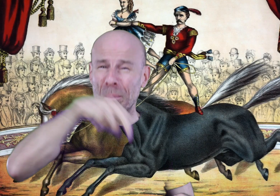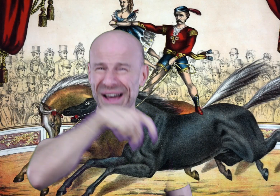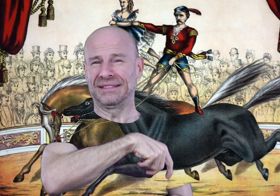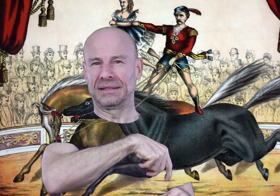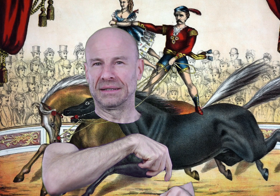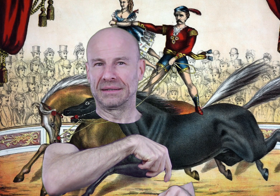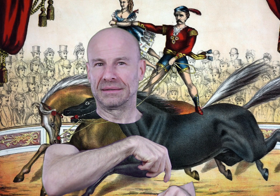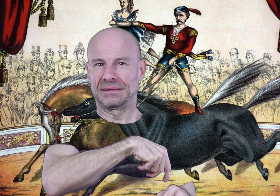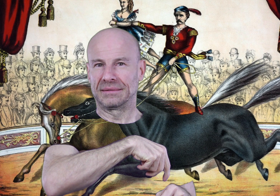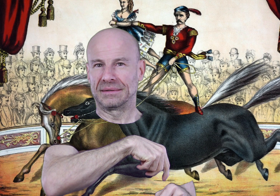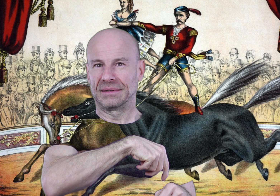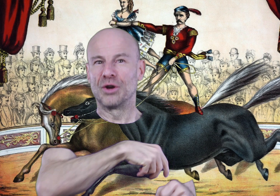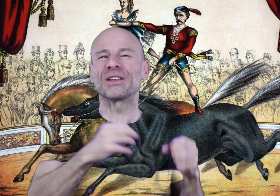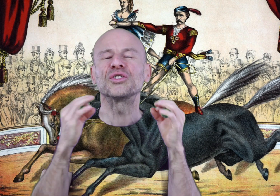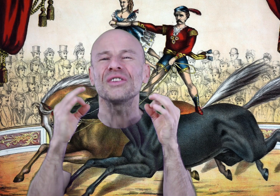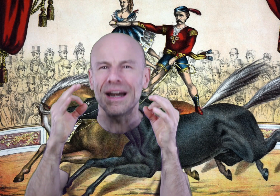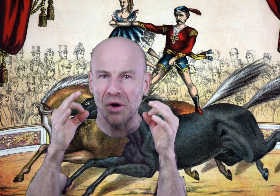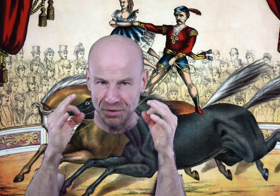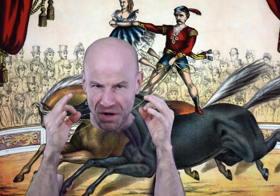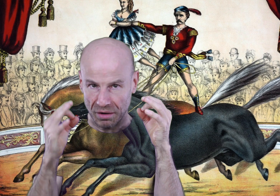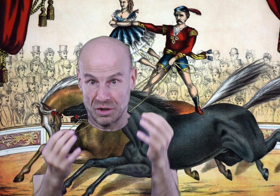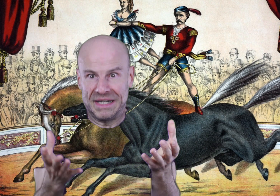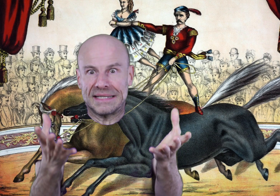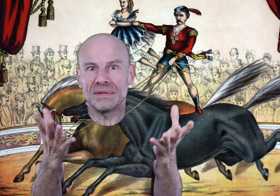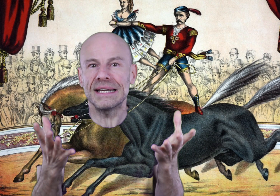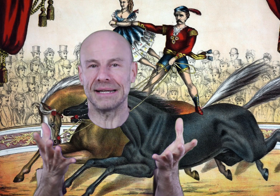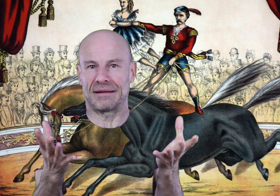au pas, le mettre totalement à nos ordres comme il est censé être.